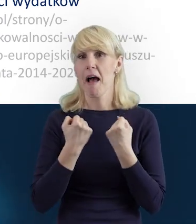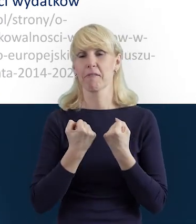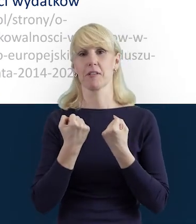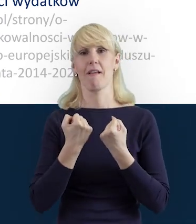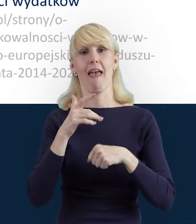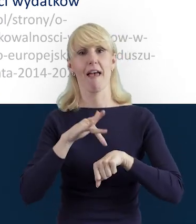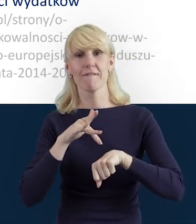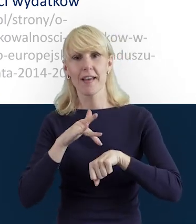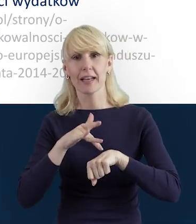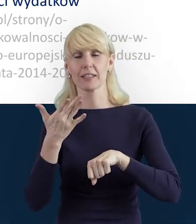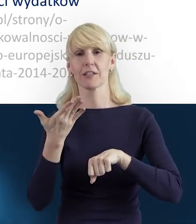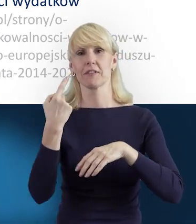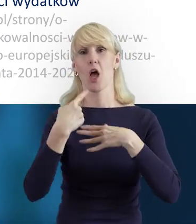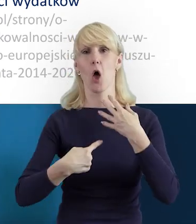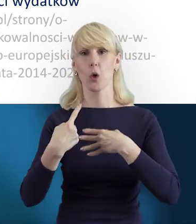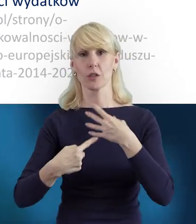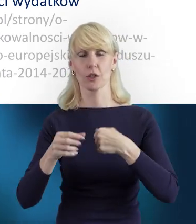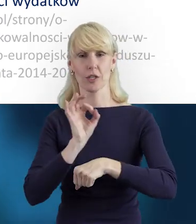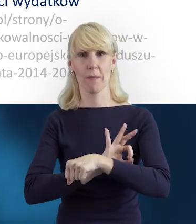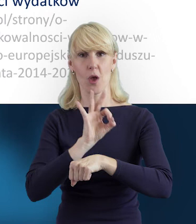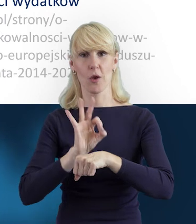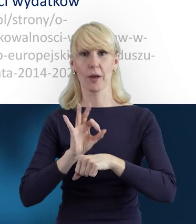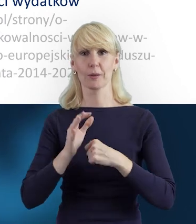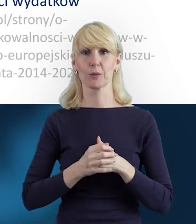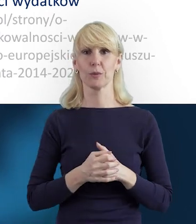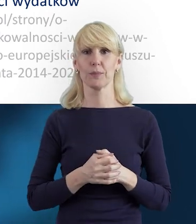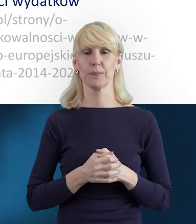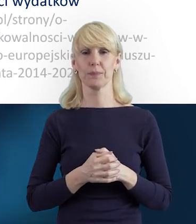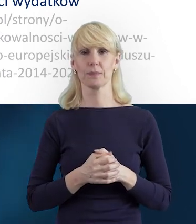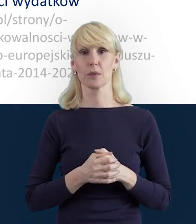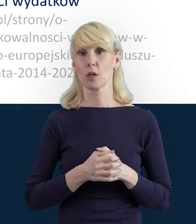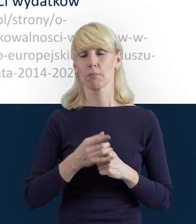Efektywnego jego rozliczania. I mam nadzieję, że też te materiały,